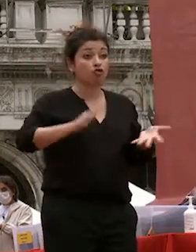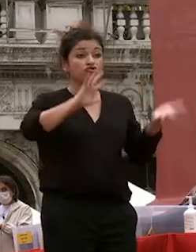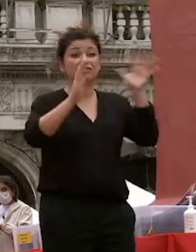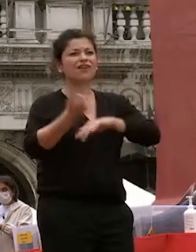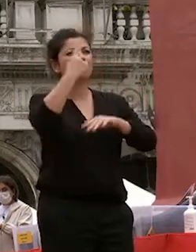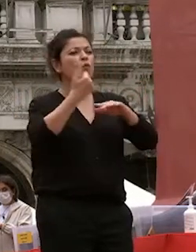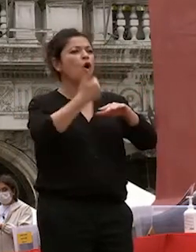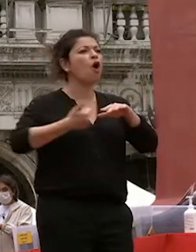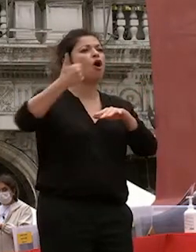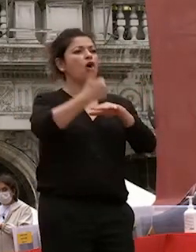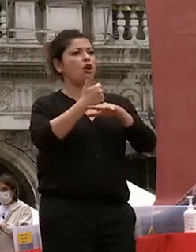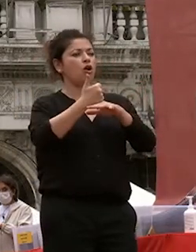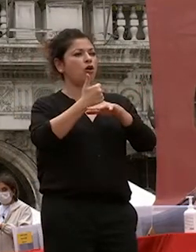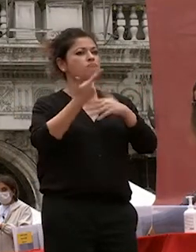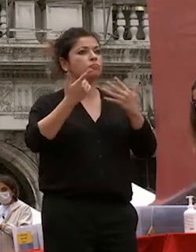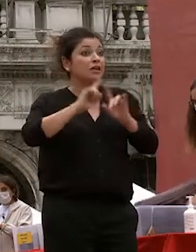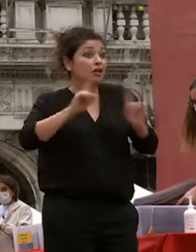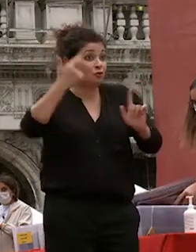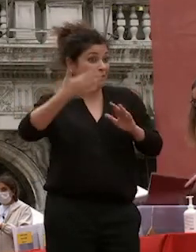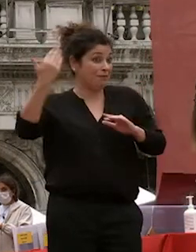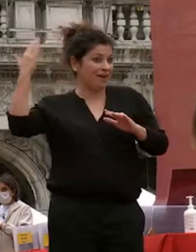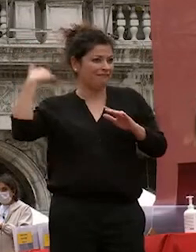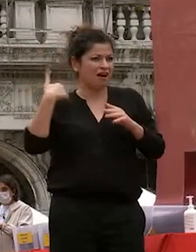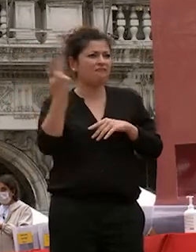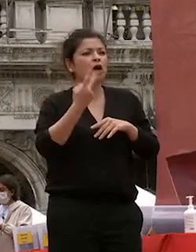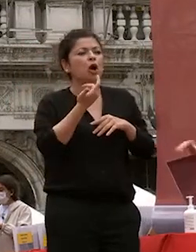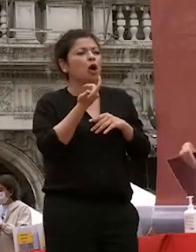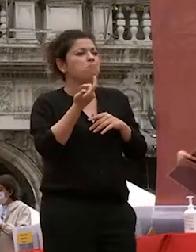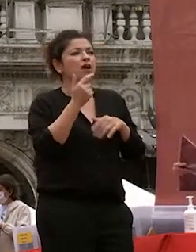nello scenario globale eravamo in pochi a lezione a ca foscari